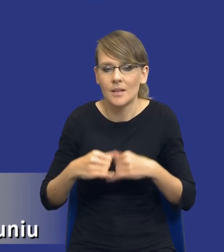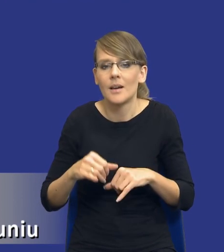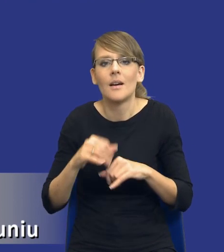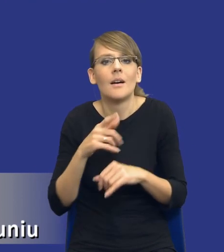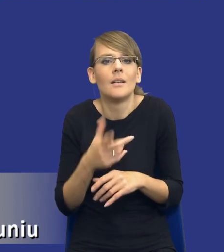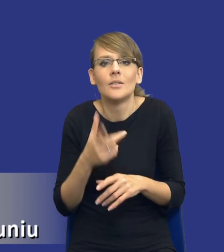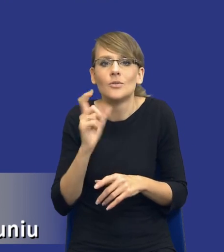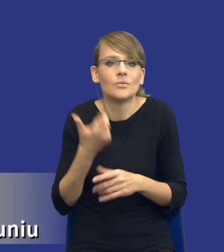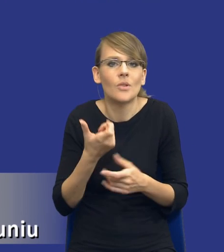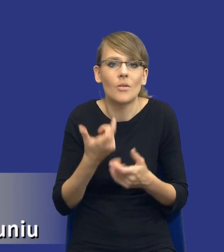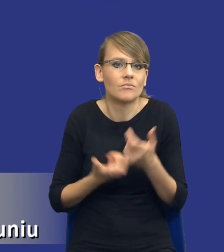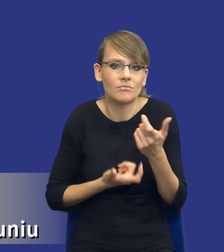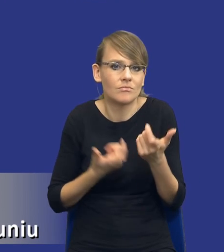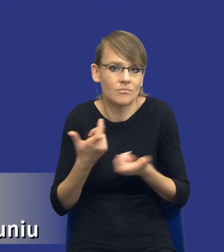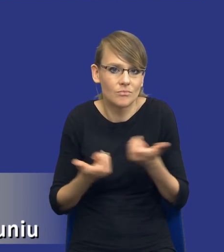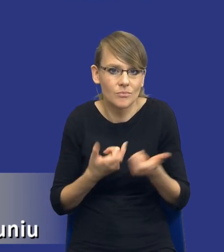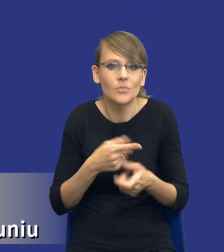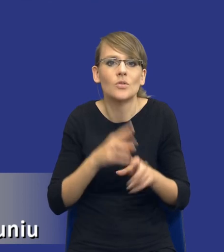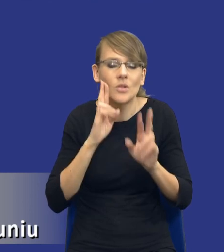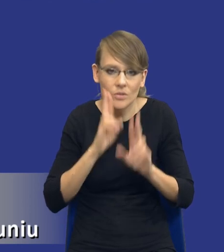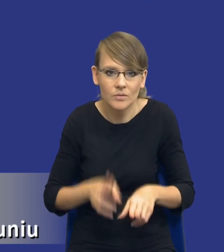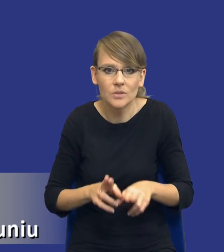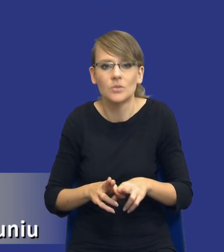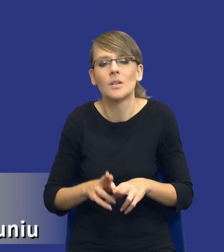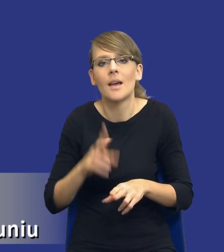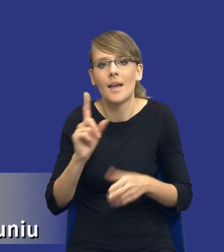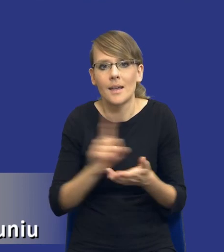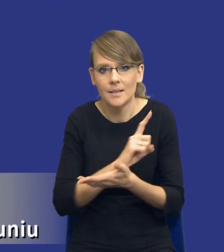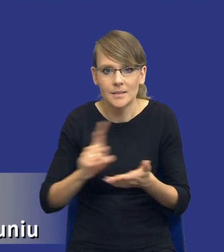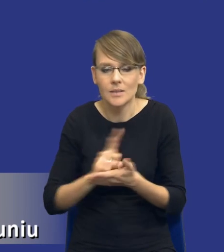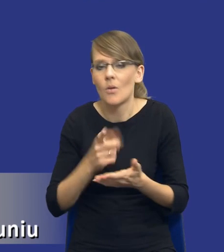wdrożyć, żeby rzeczywiście, drodzy Państwo, te ryzyka nam nie zaszkodziły. Żebyśmy